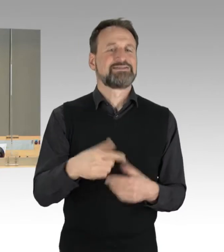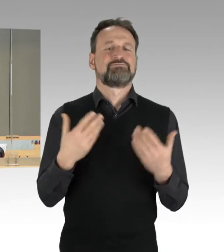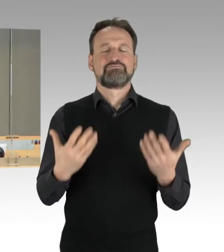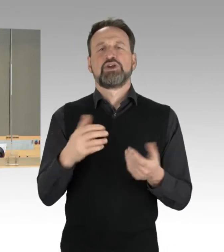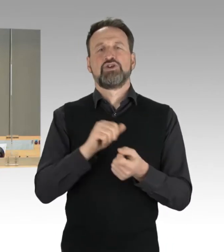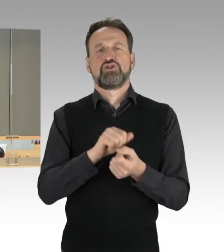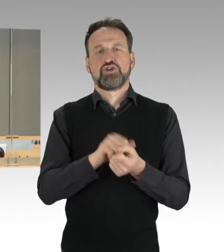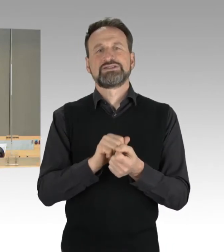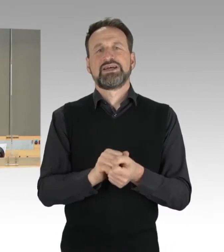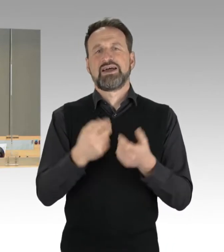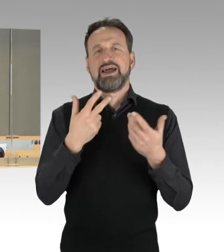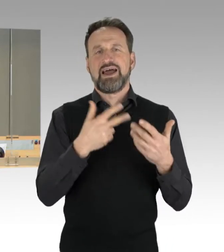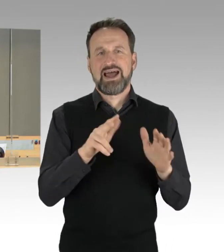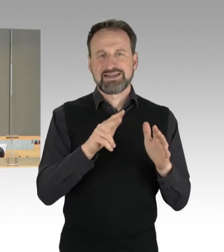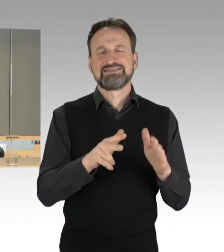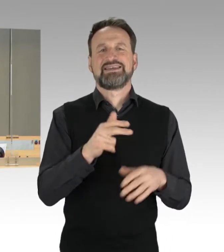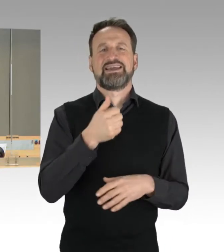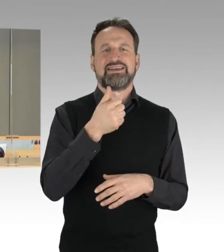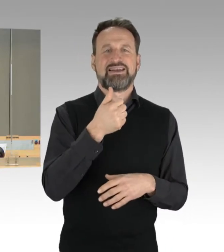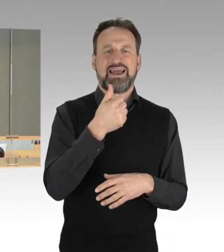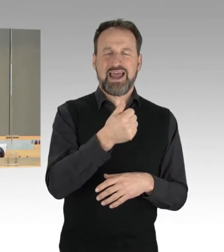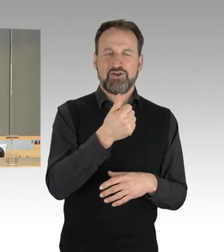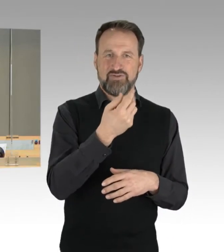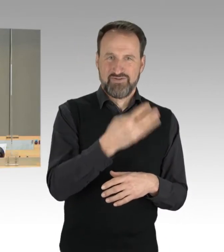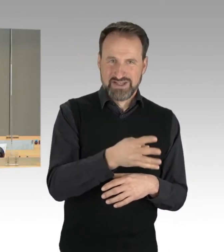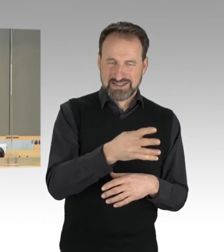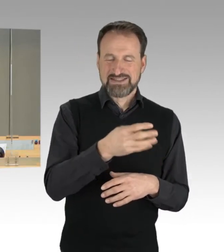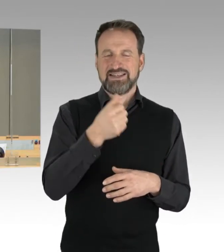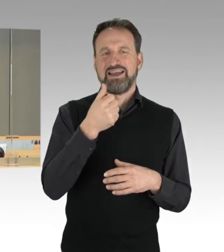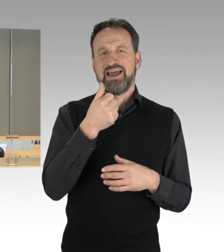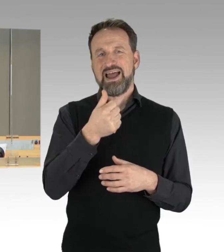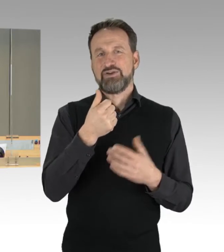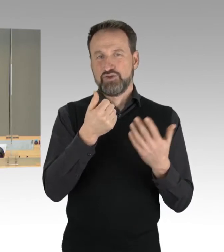und die Drucksache 18/4198 als neue Drucksache 19/147